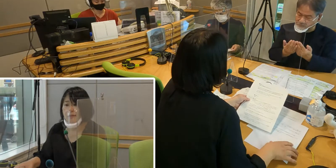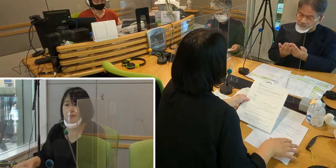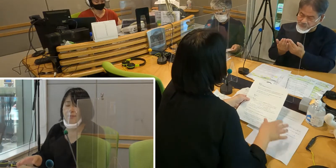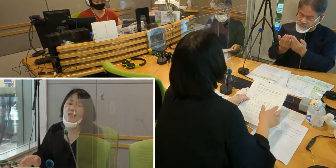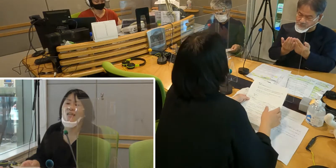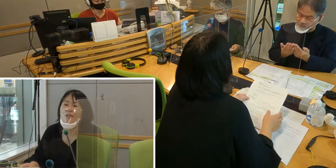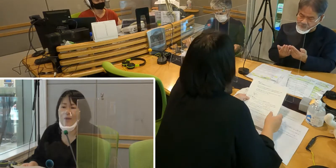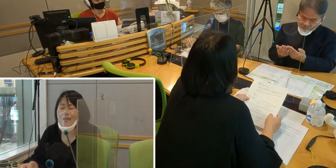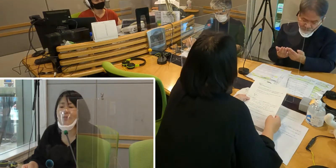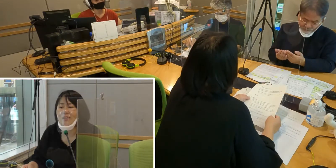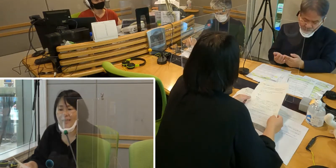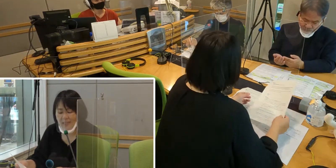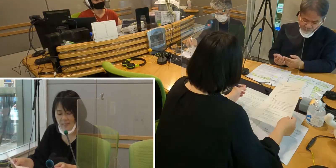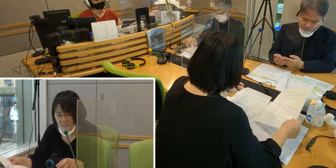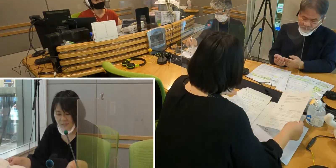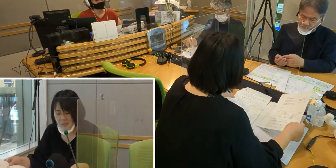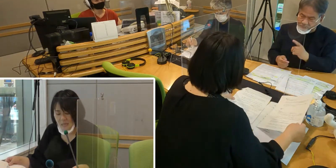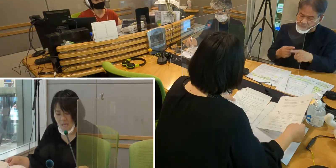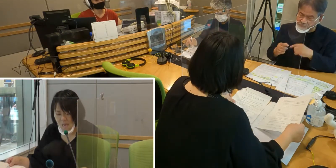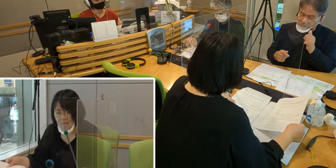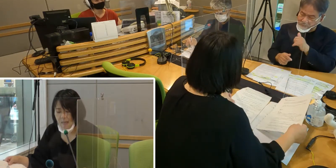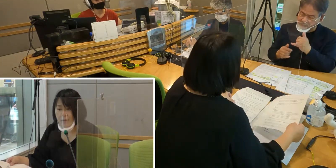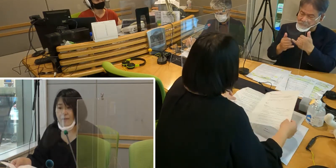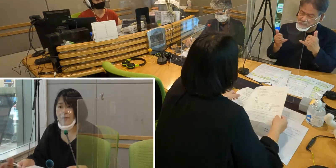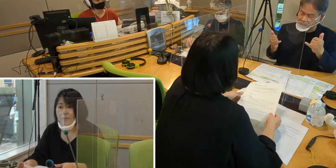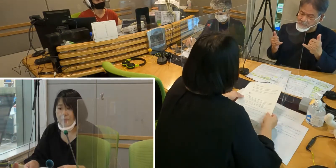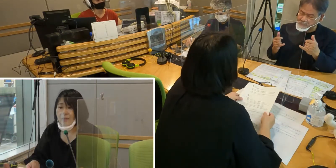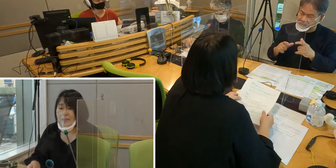皆さんに勉強していただく